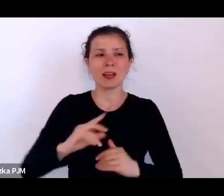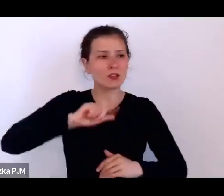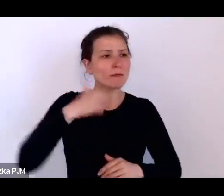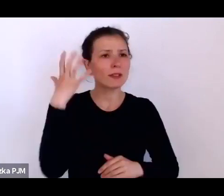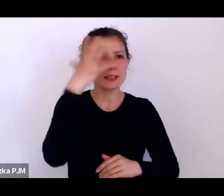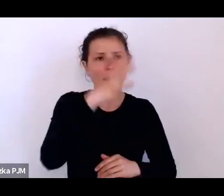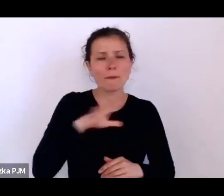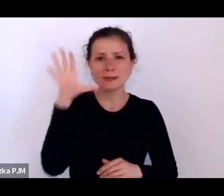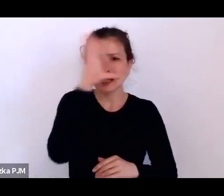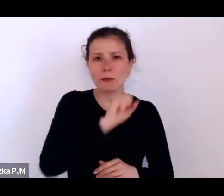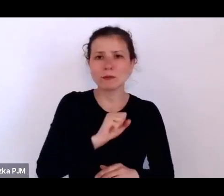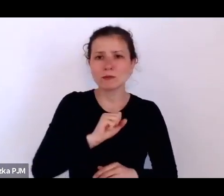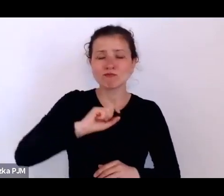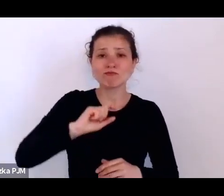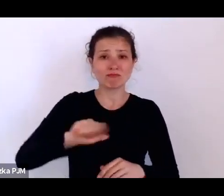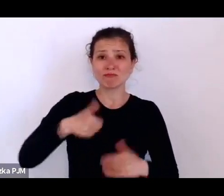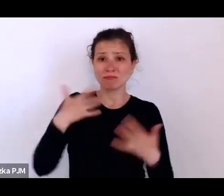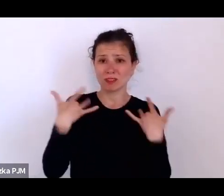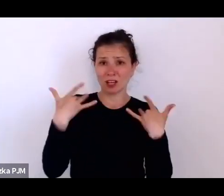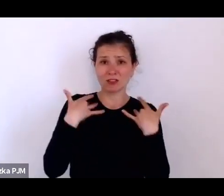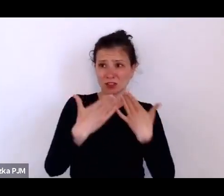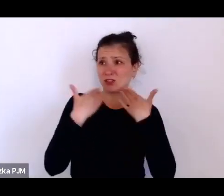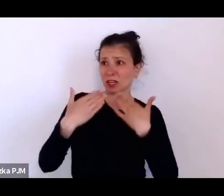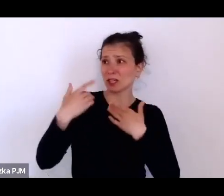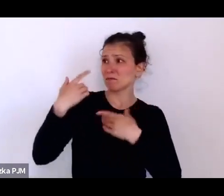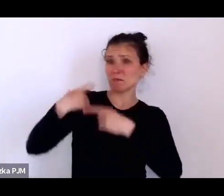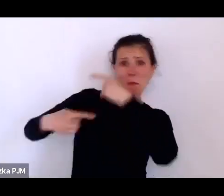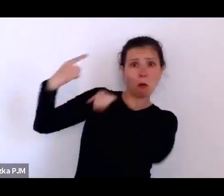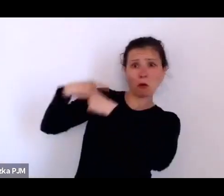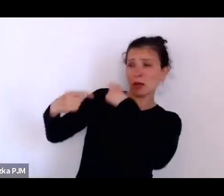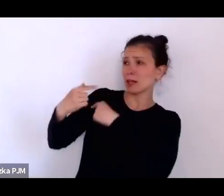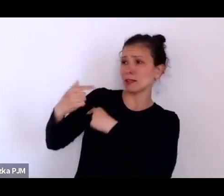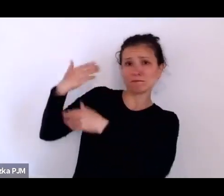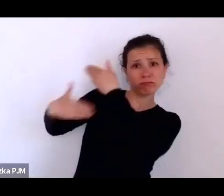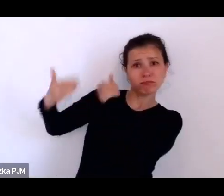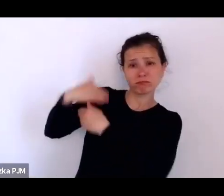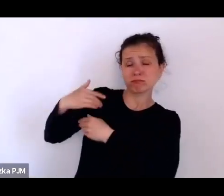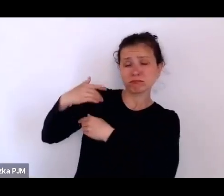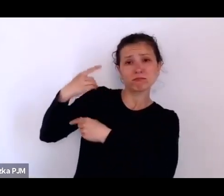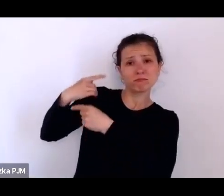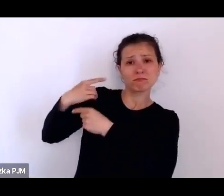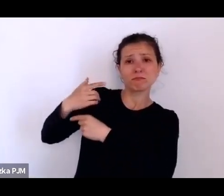nasz byt zawdzięczamy poprzednim pokoleniom i tak bardzo często o tym myślałam